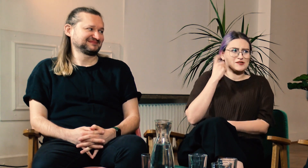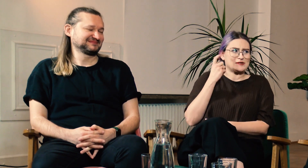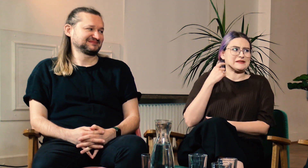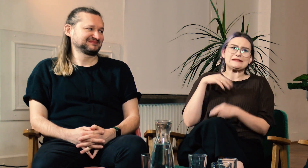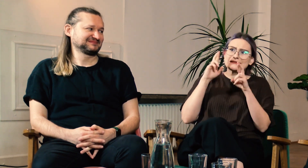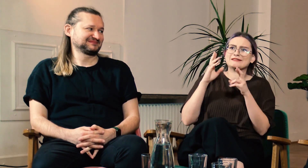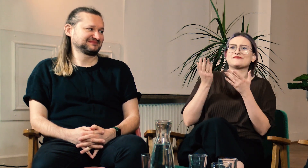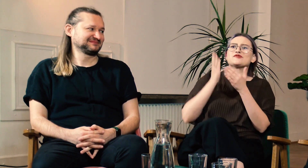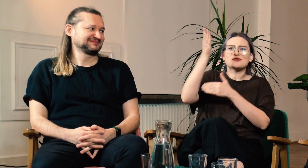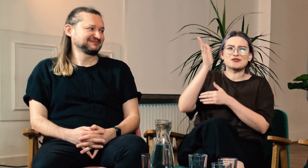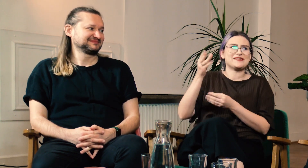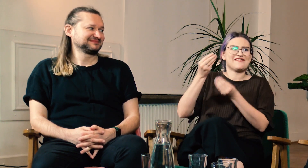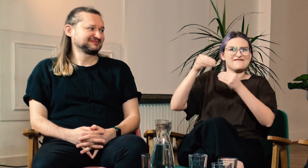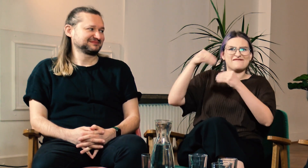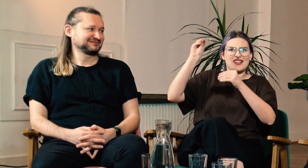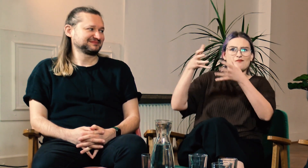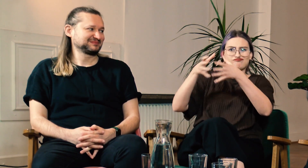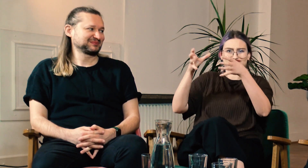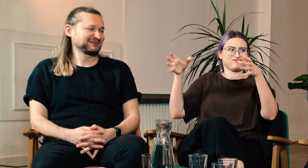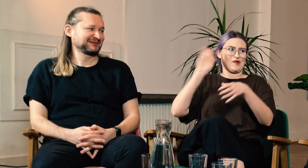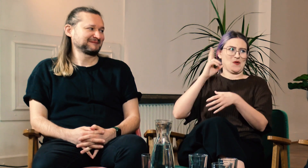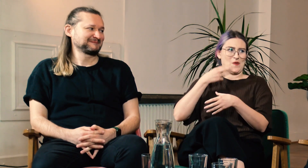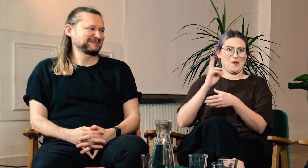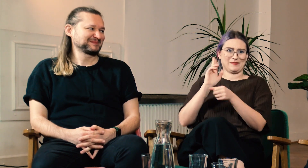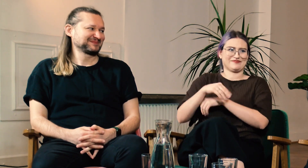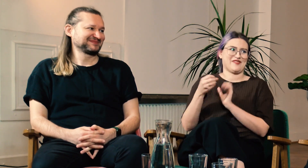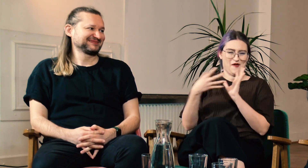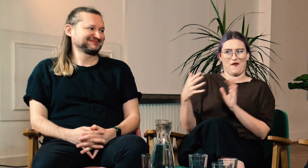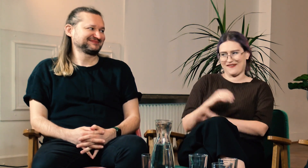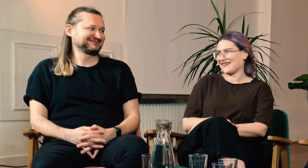Mam nadzieję, że w przyszłości grono g/Głuchych studentów będzie się powiększać.